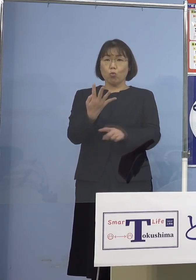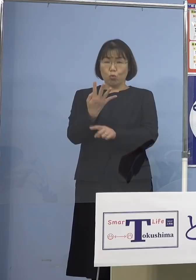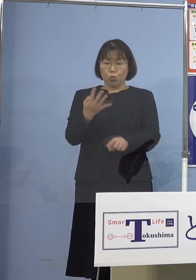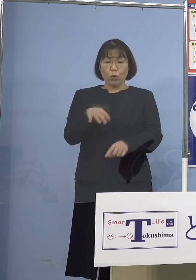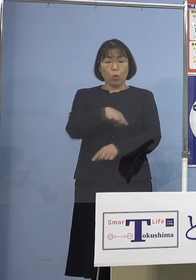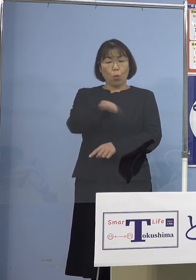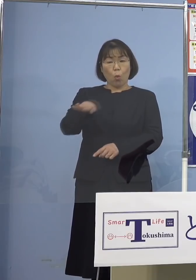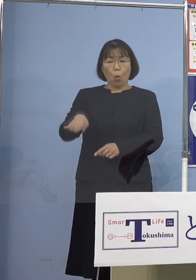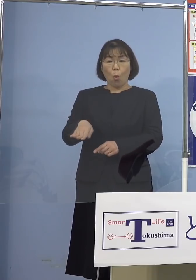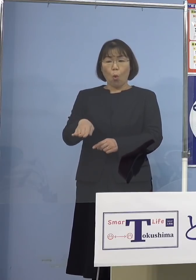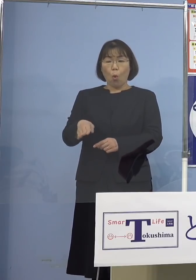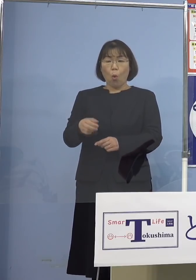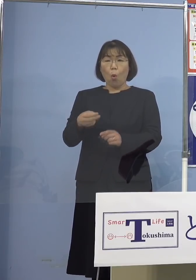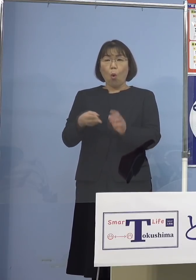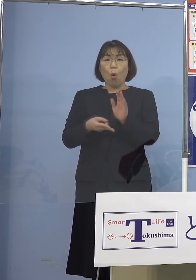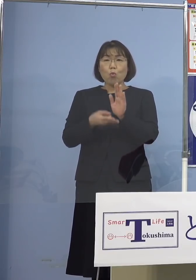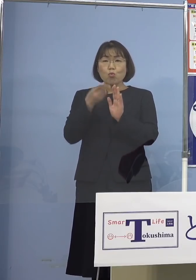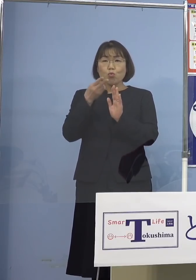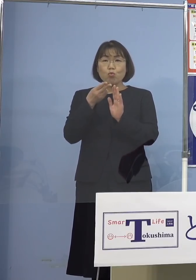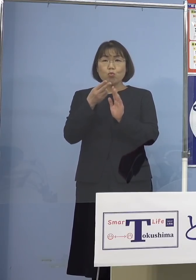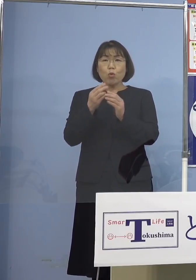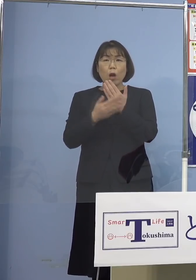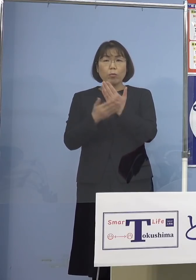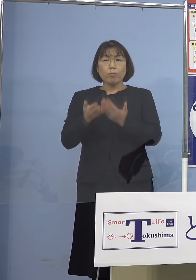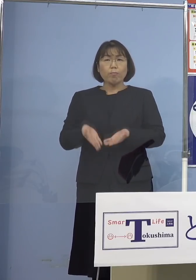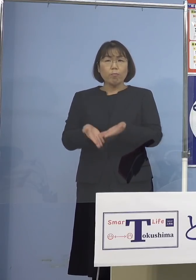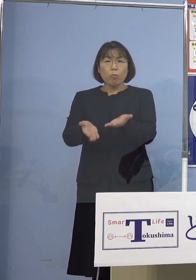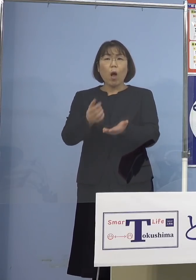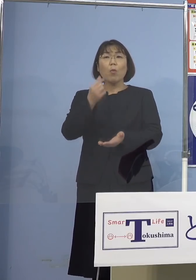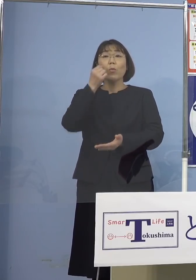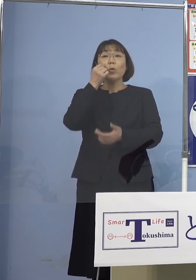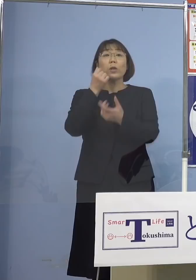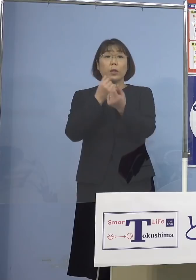宿泊療養させるということは 難しいですよね